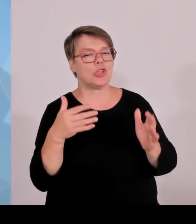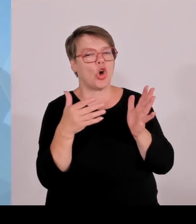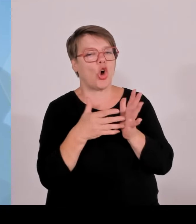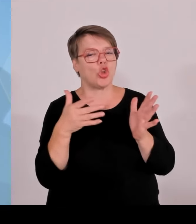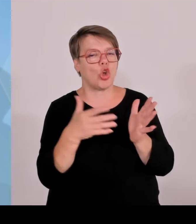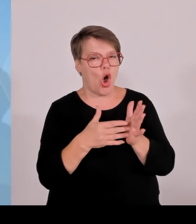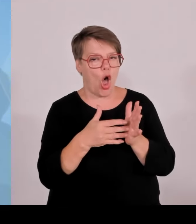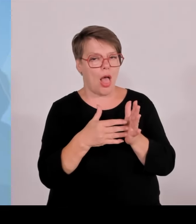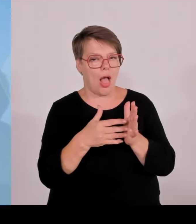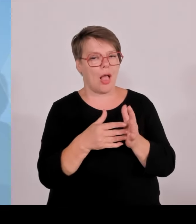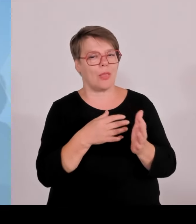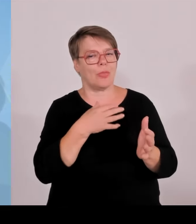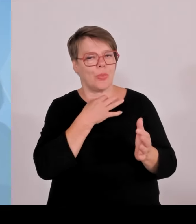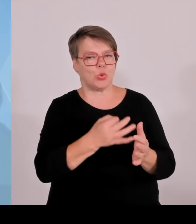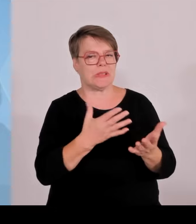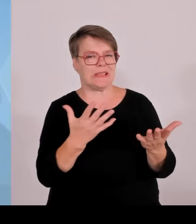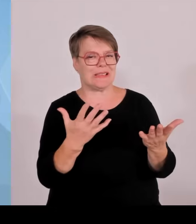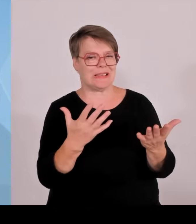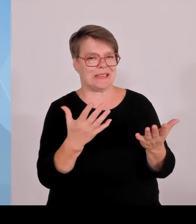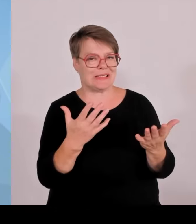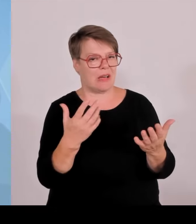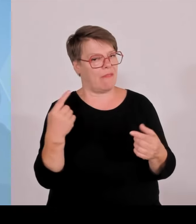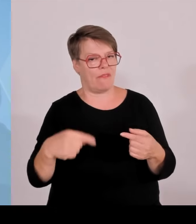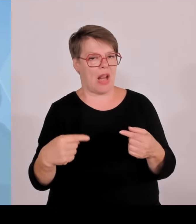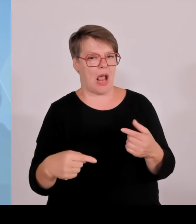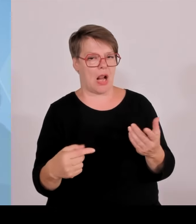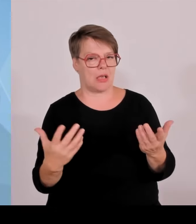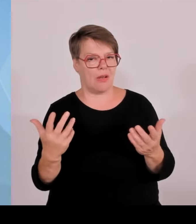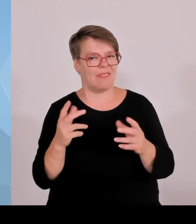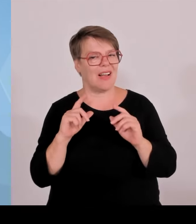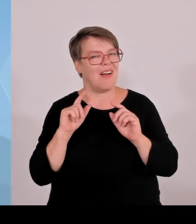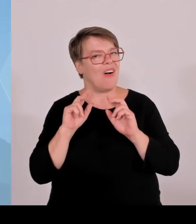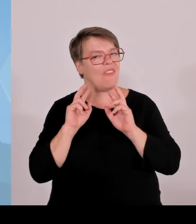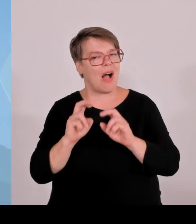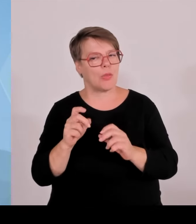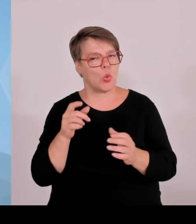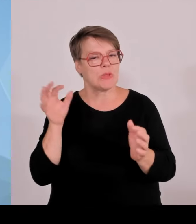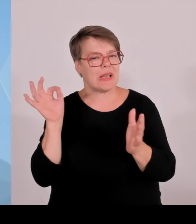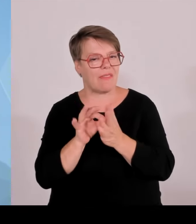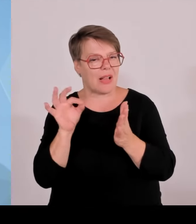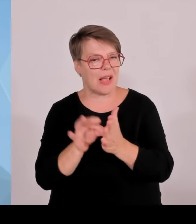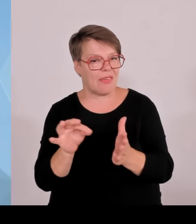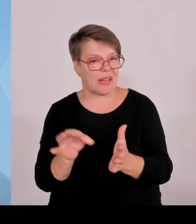im also bei Grenzkontrollen, was einfach ausgeschriebene Straftäter